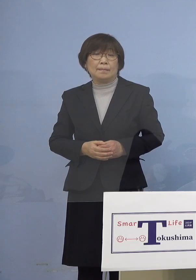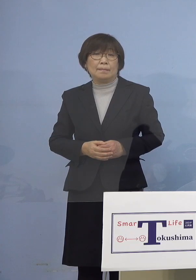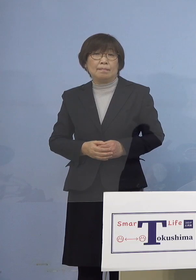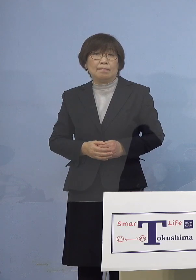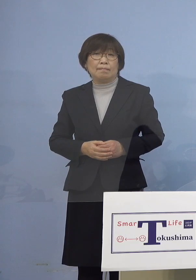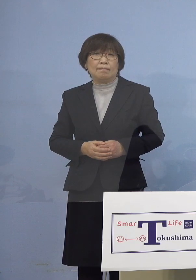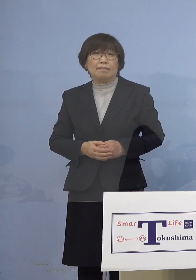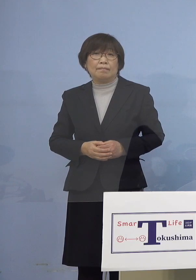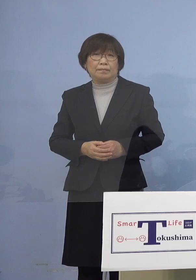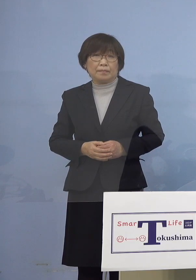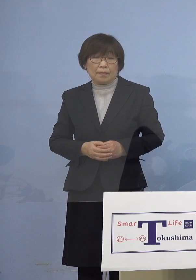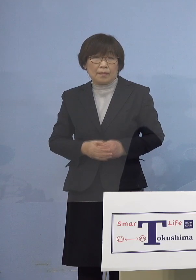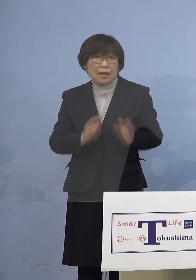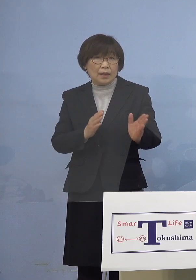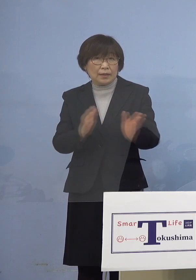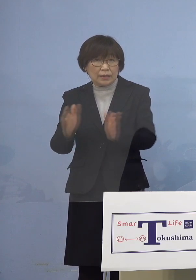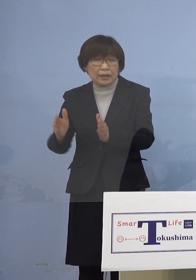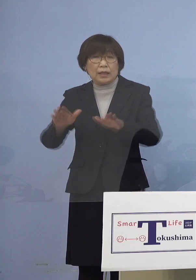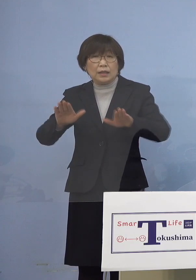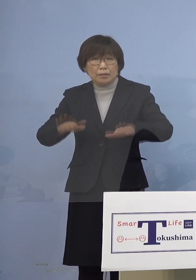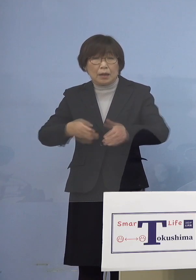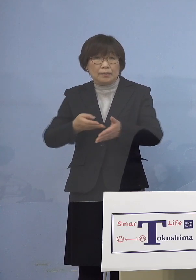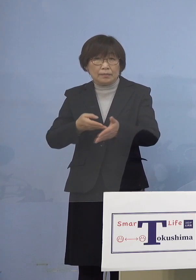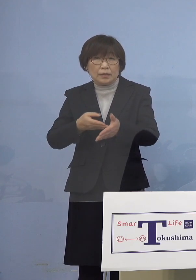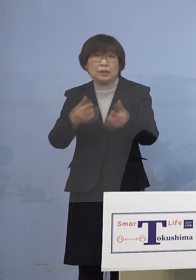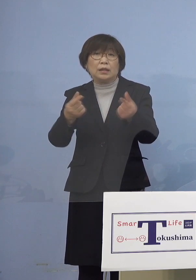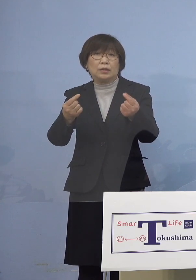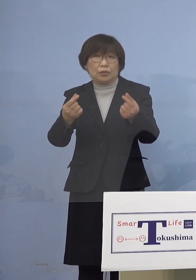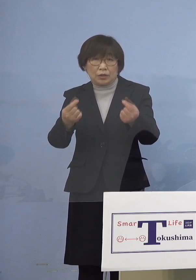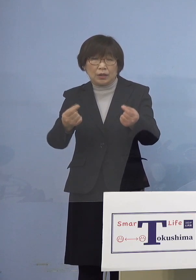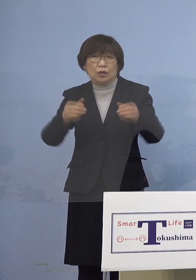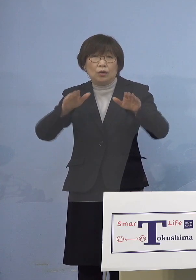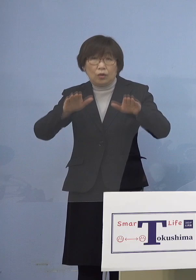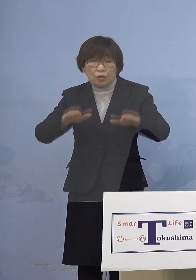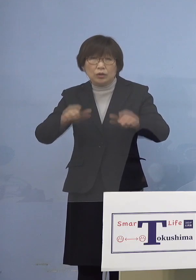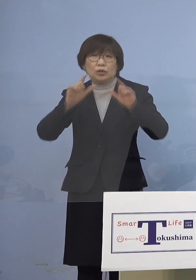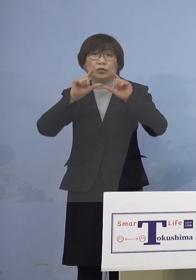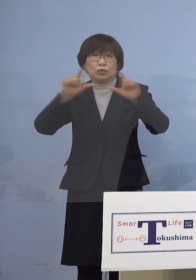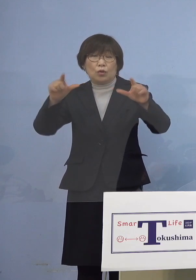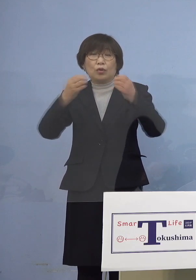さて今も申し上げましたように 本日公表の新規感染者数